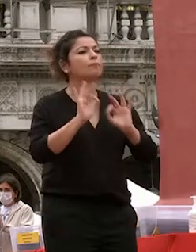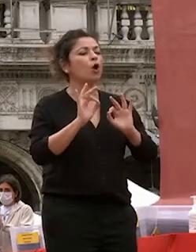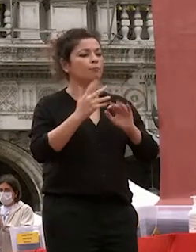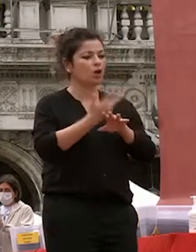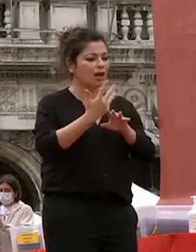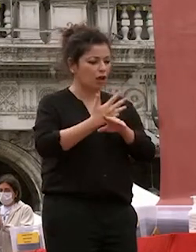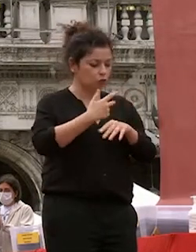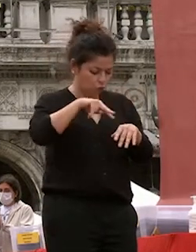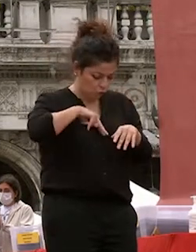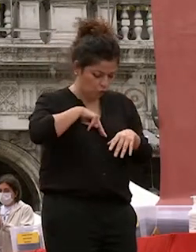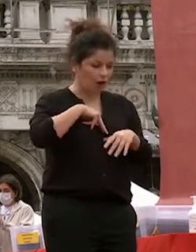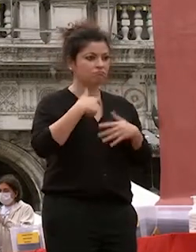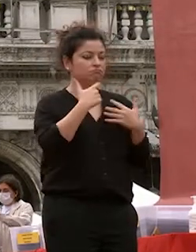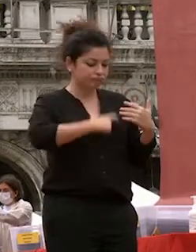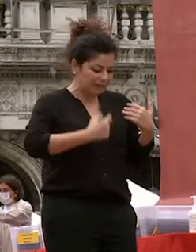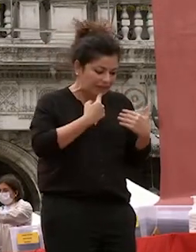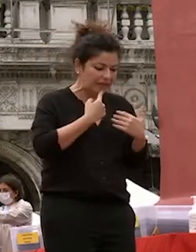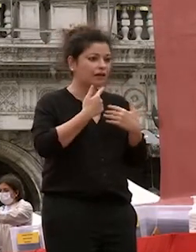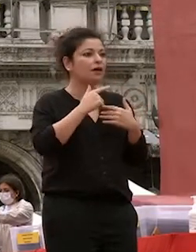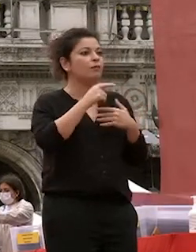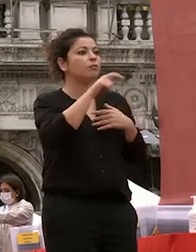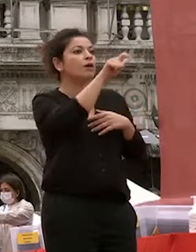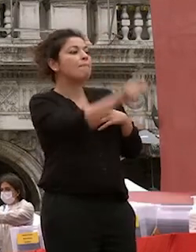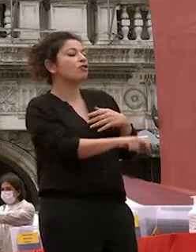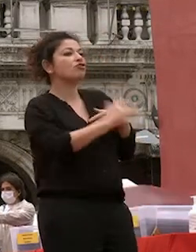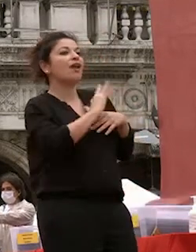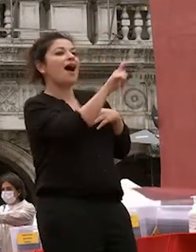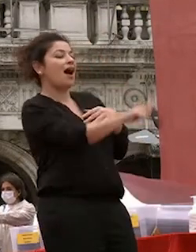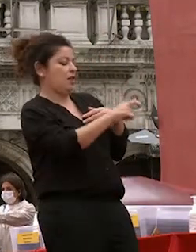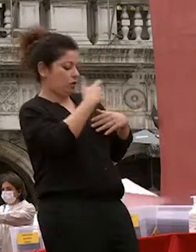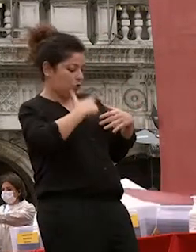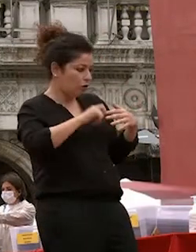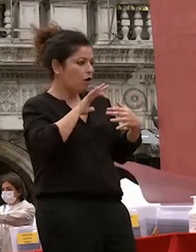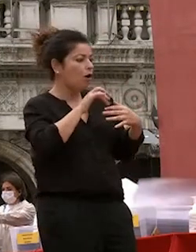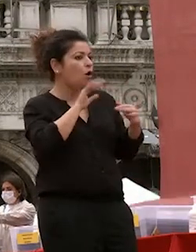proprio sé in rapporto all'altro dove ciò che conta non è il proprio io